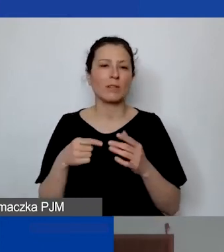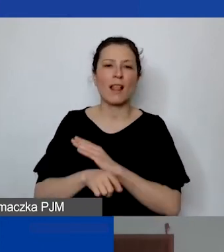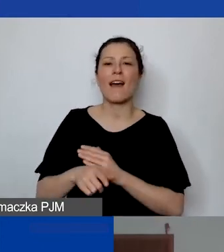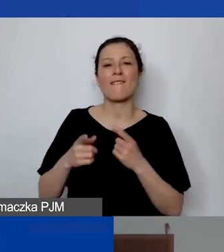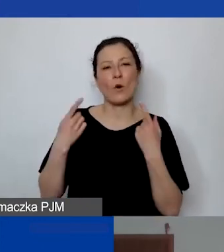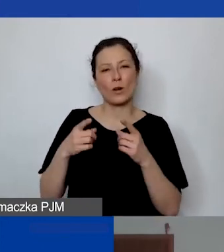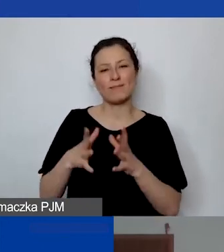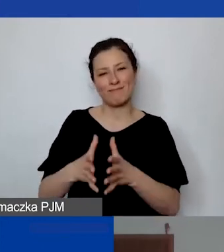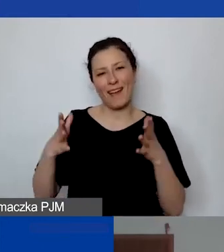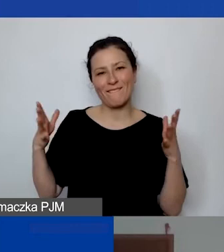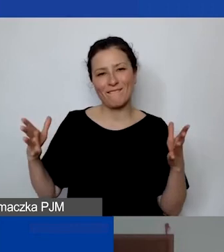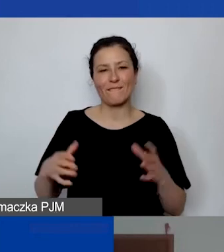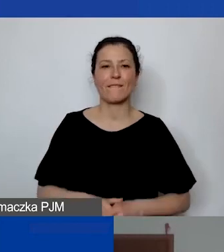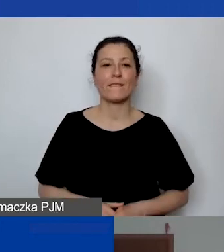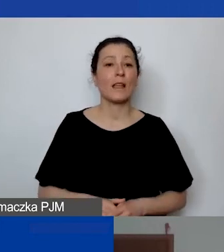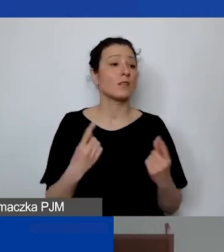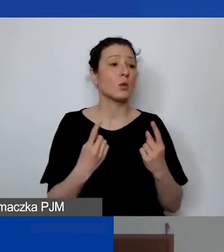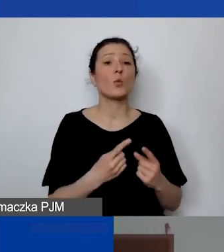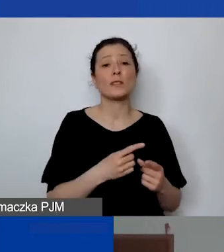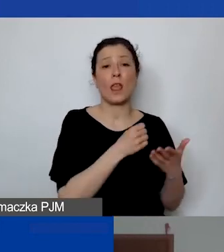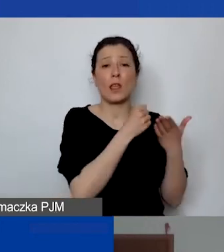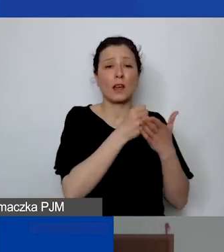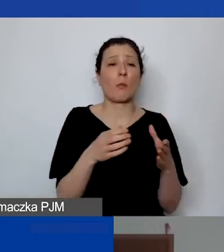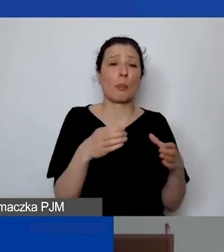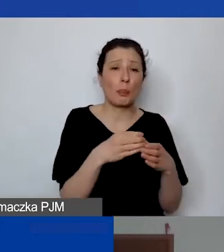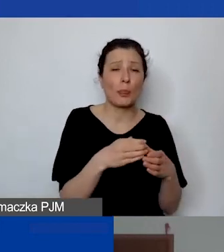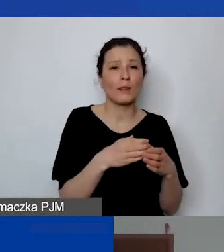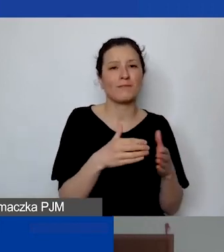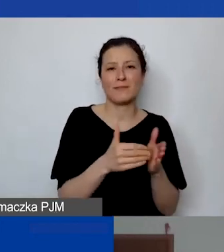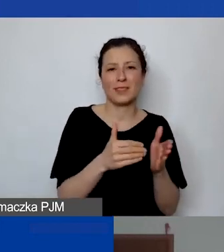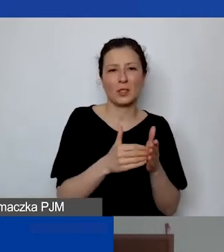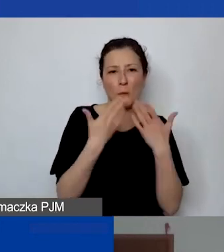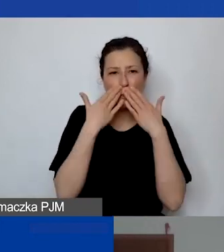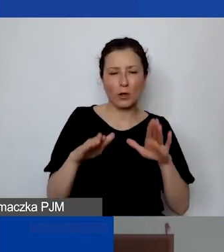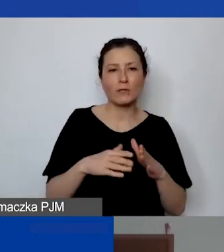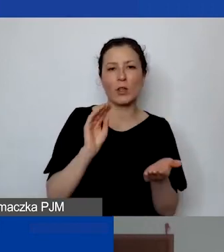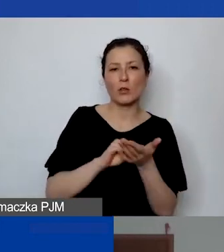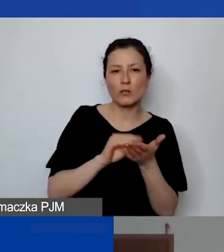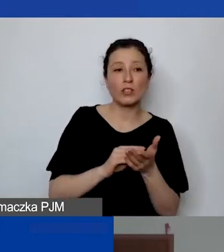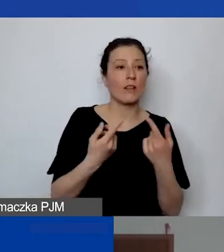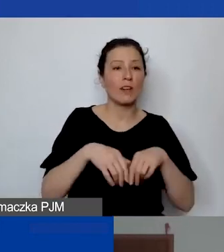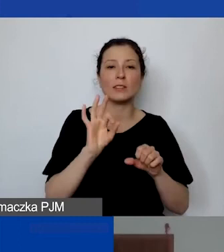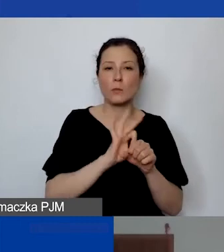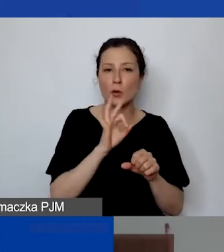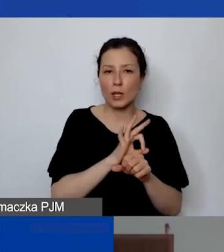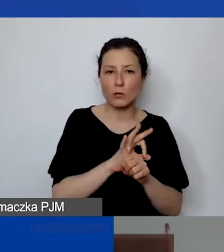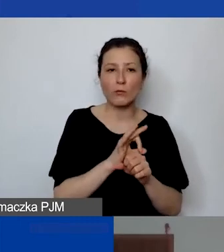bo w przypadku małych grantów nie ma potrzeby wykazywania doświadczenia realizacji projektów w danym obszarze.